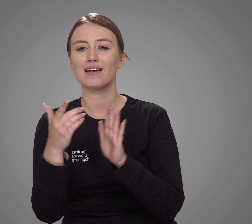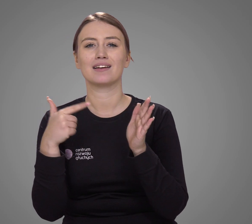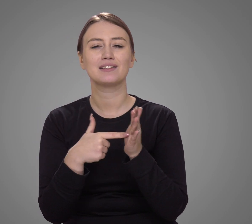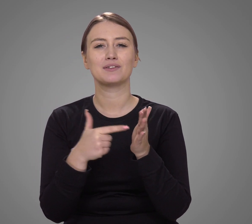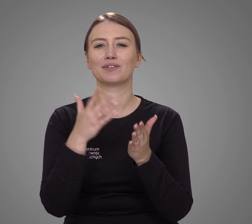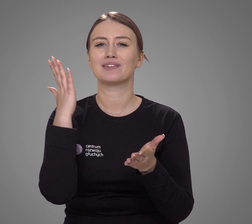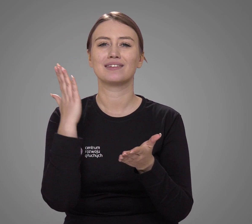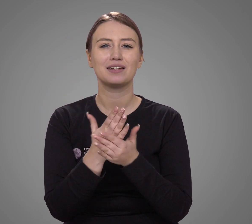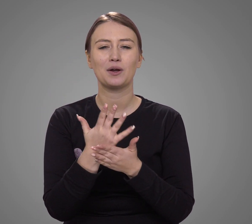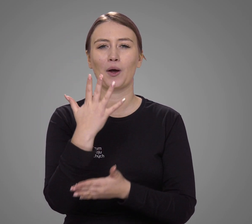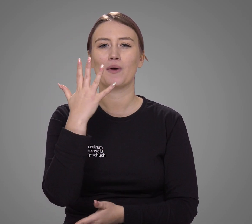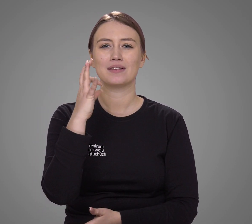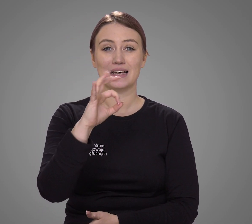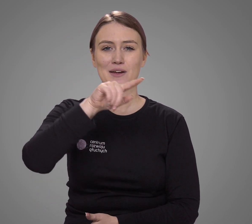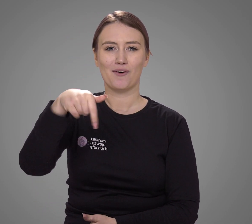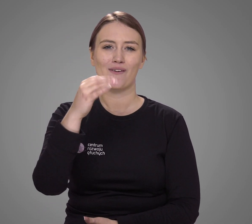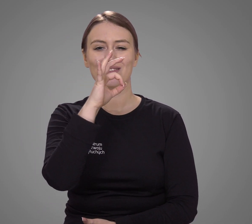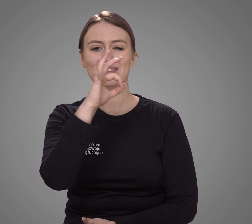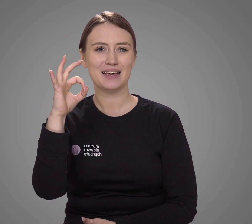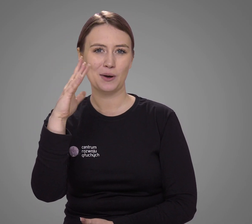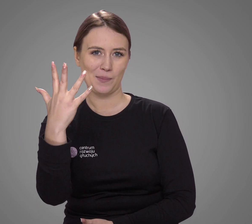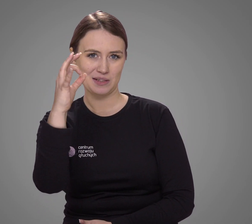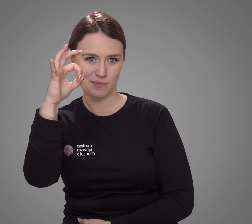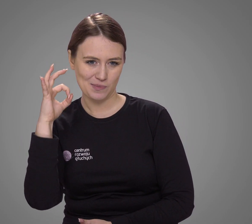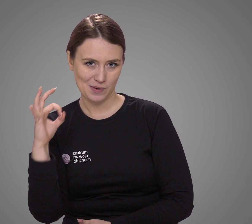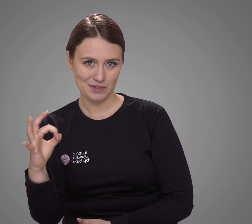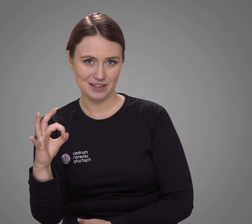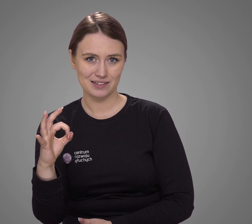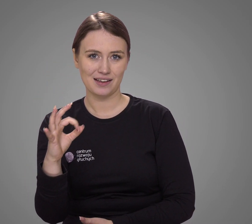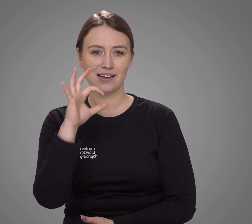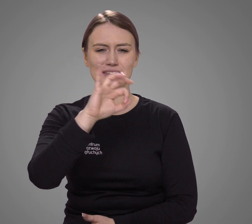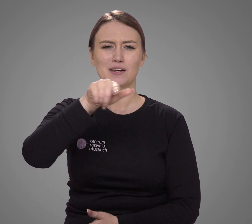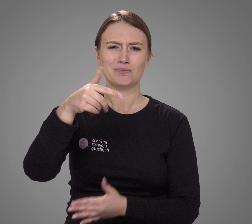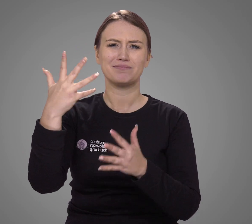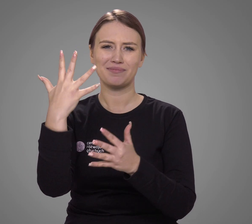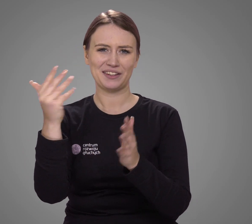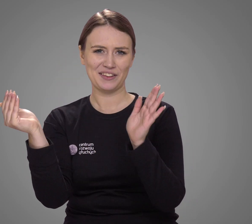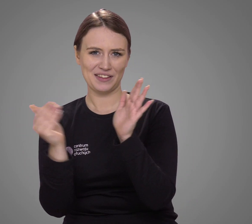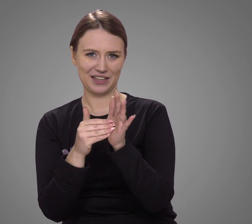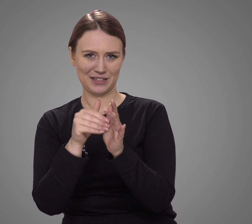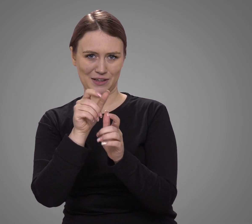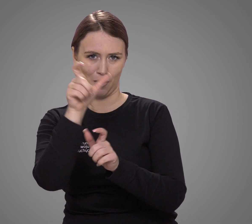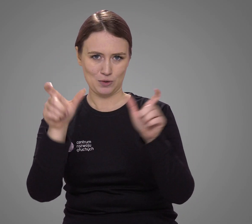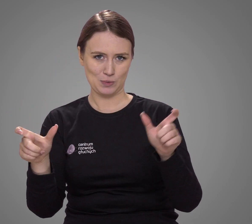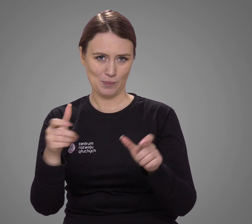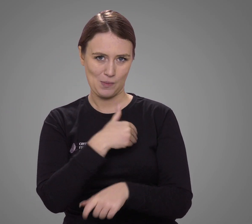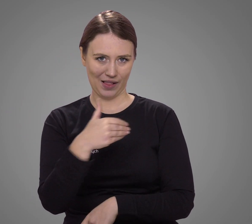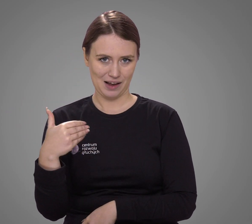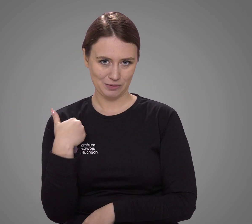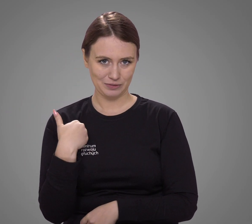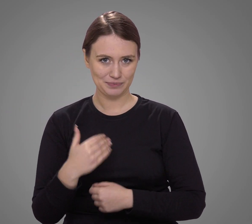stanowi 0,005% (pięć tysięcznych procent) Polaków.